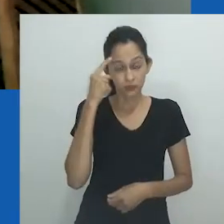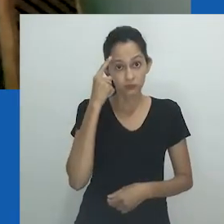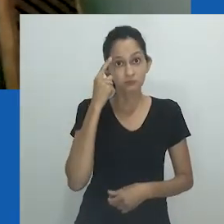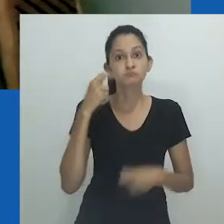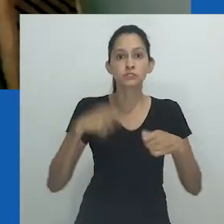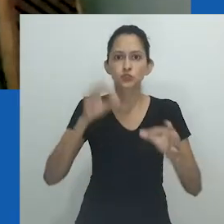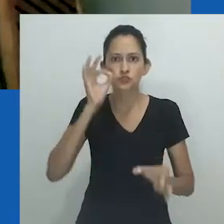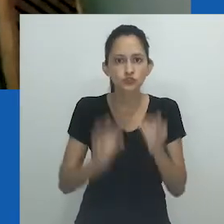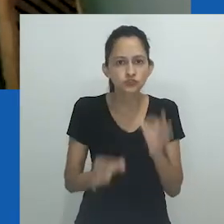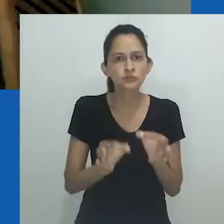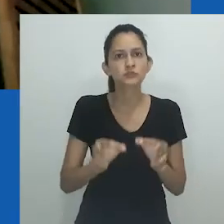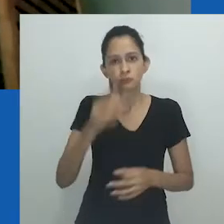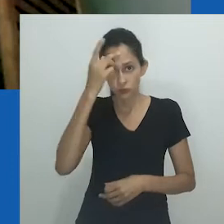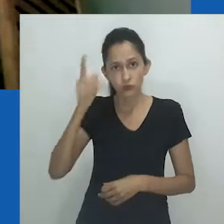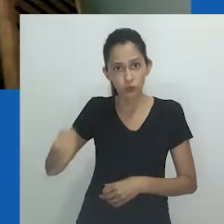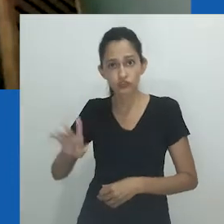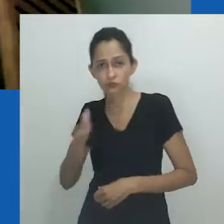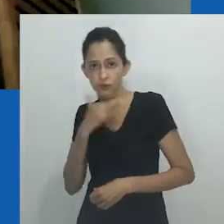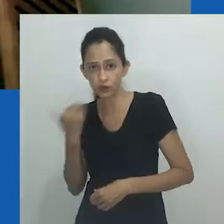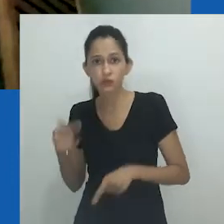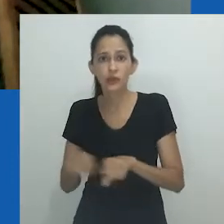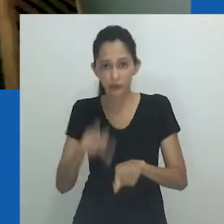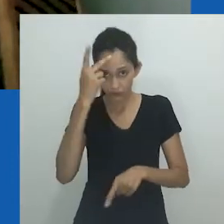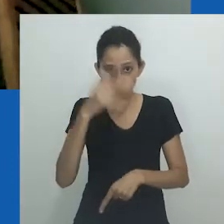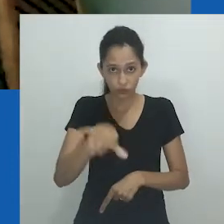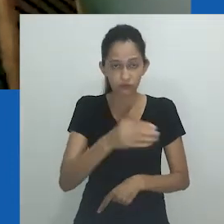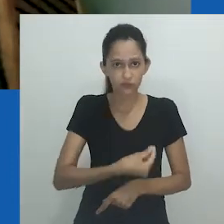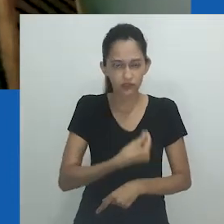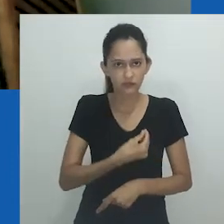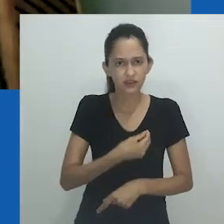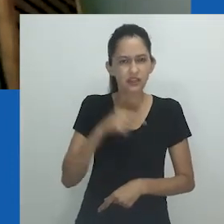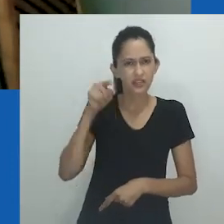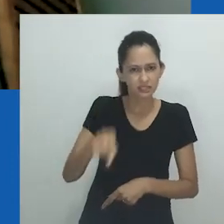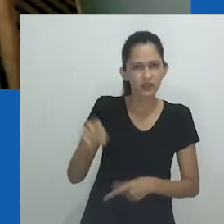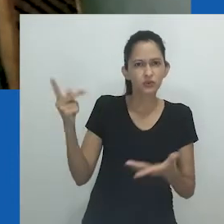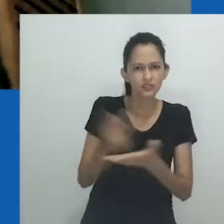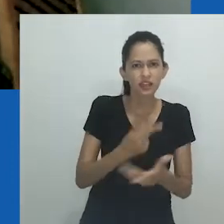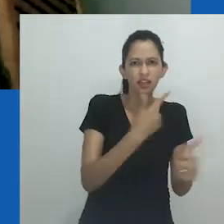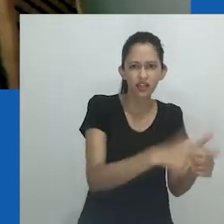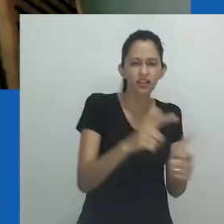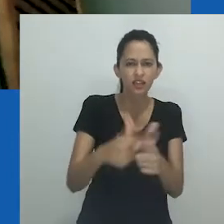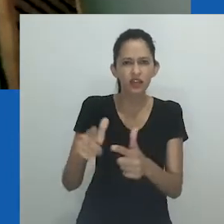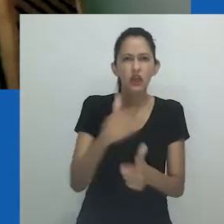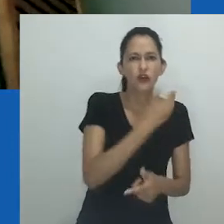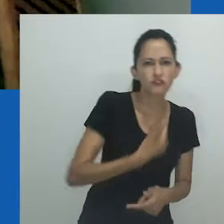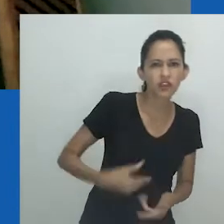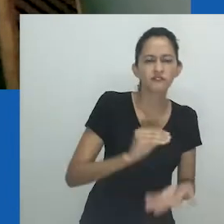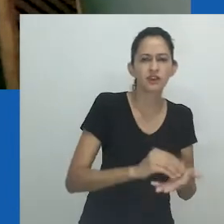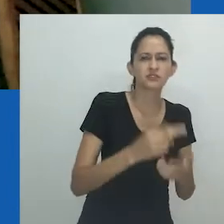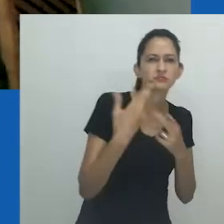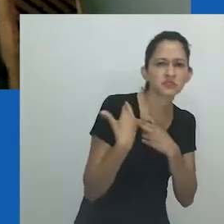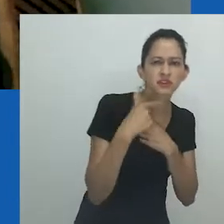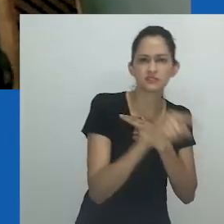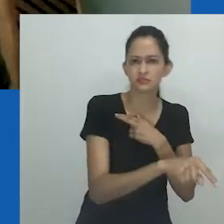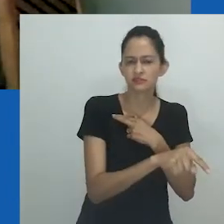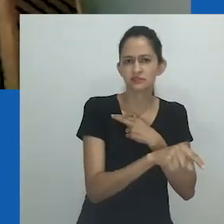Acho bom e justo com nossos mortos, com a nossa humanidade e com a dor dos que sobrevivem, que sejam dados nomes apropriados ao que estamos vivendo.